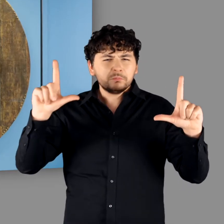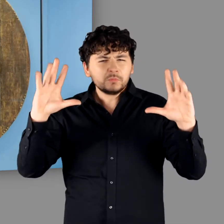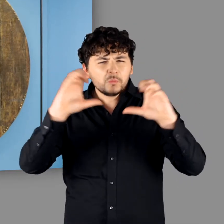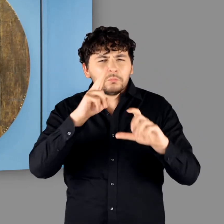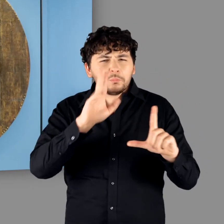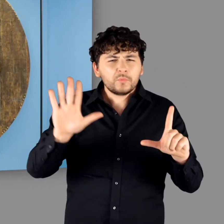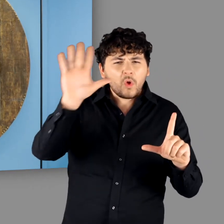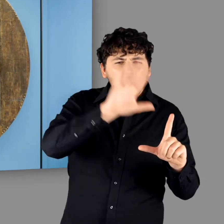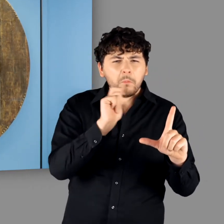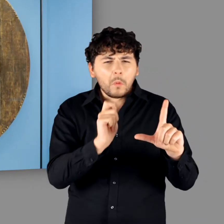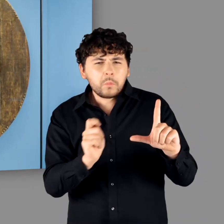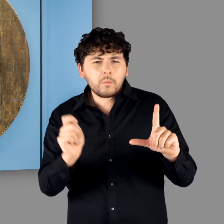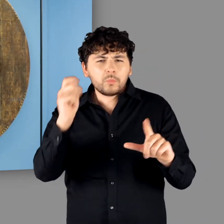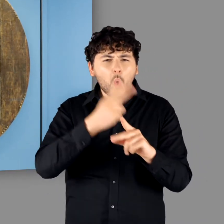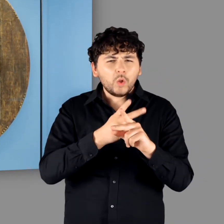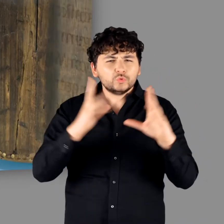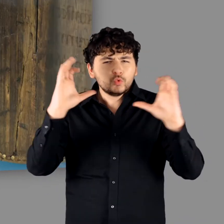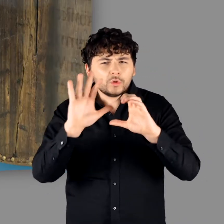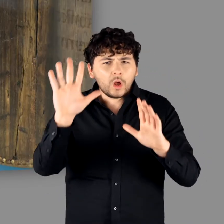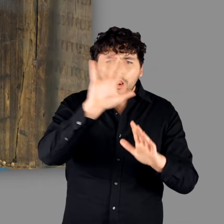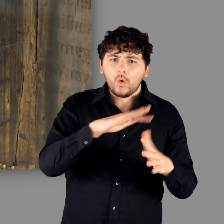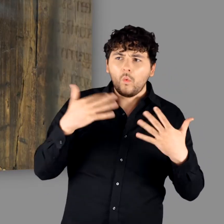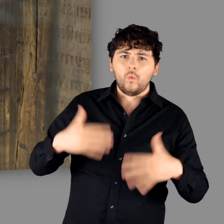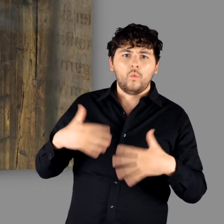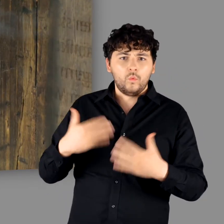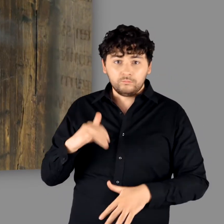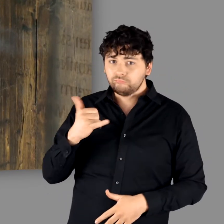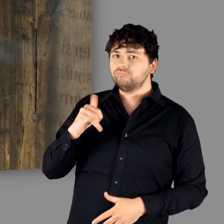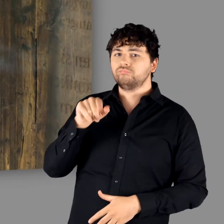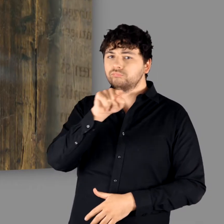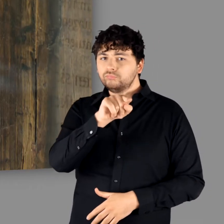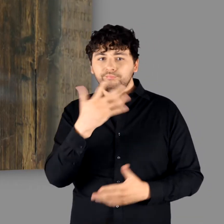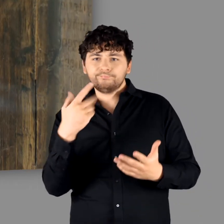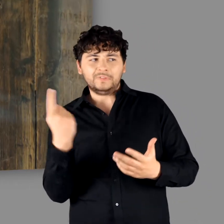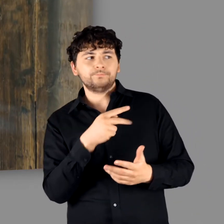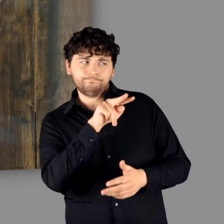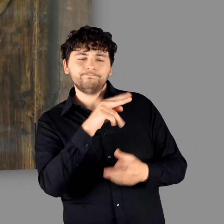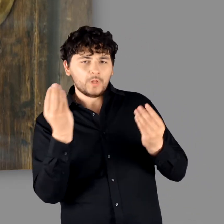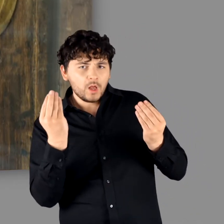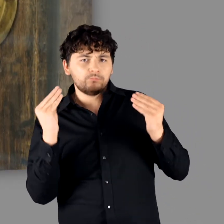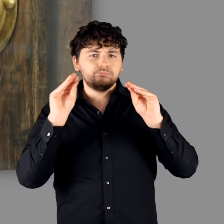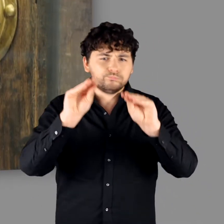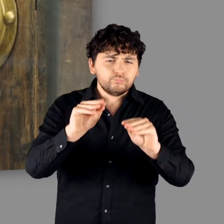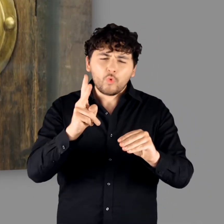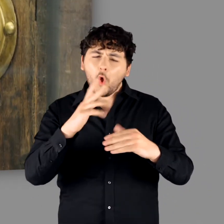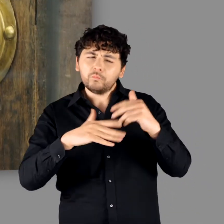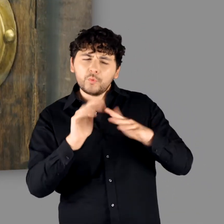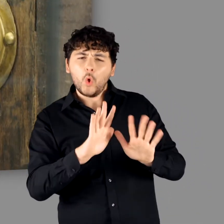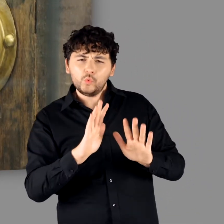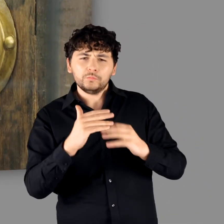und dann in der Kombination mit Bronze, Beschlägen und dem dunklen Holz." "Ja. Das ist ja auch eins der Exponate die wir schon eingebracht haben. Im Moment sind wir noch im Aufbau,